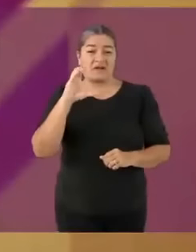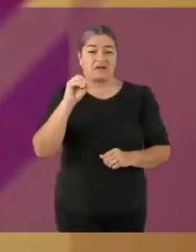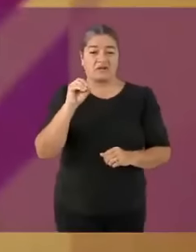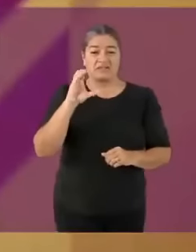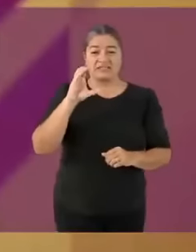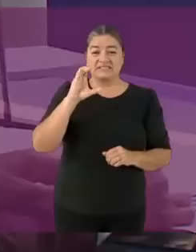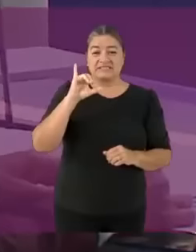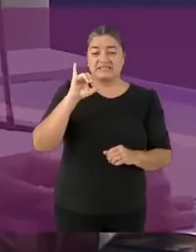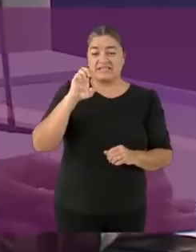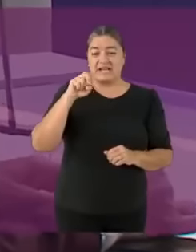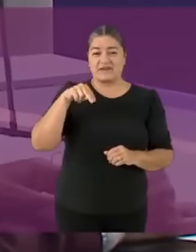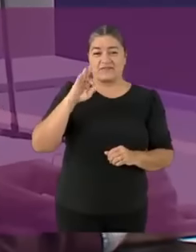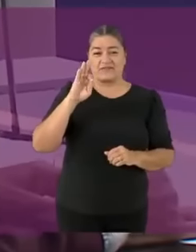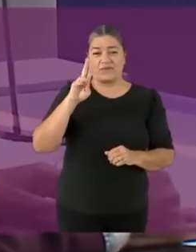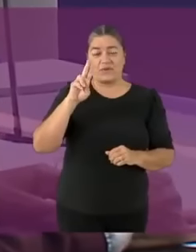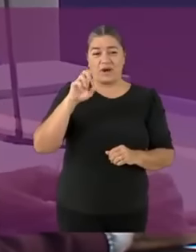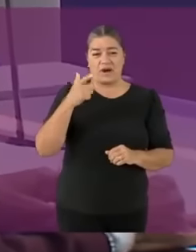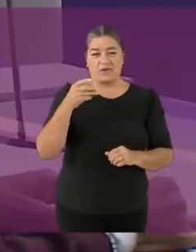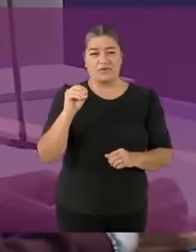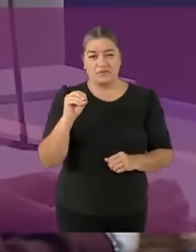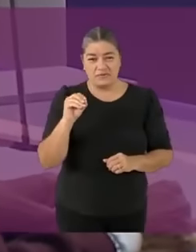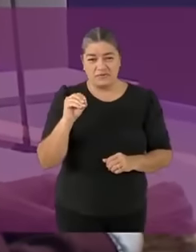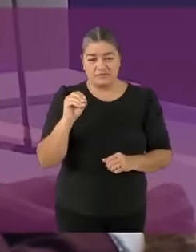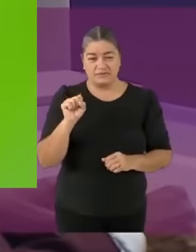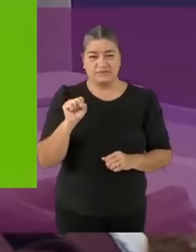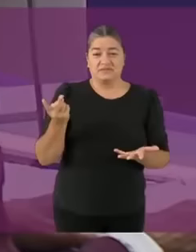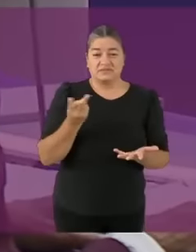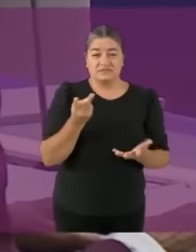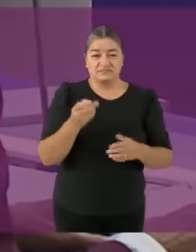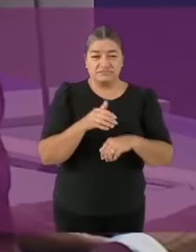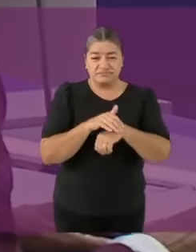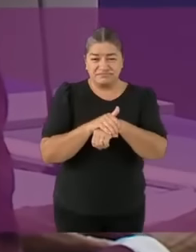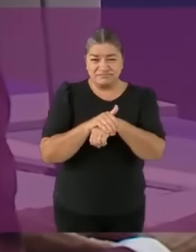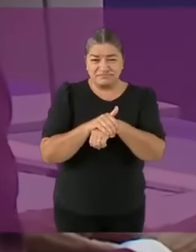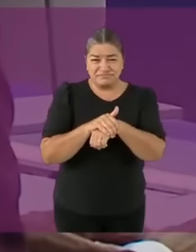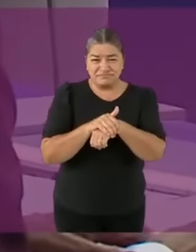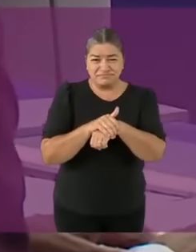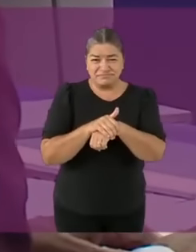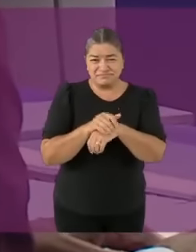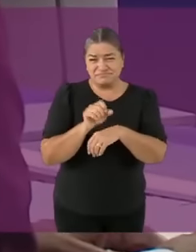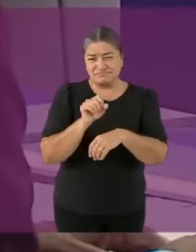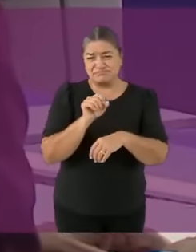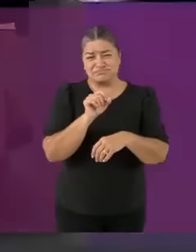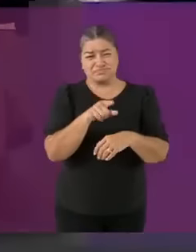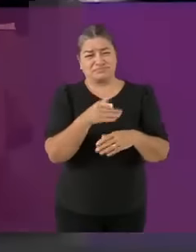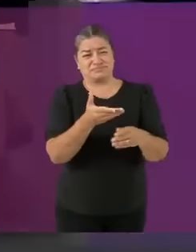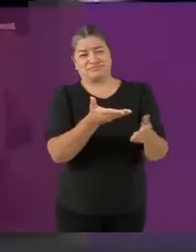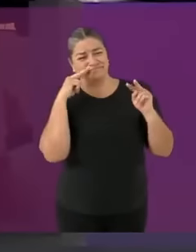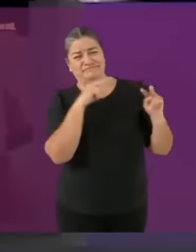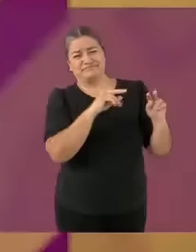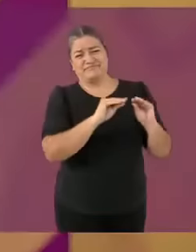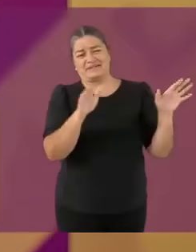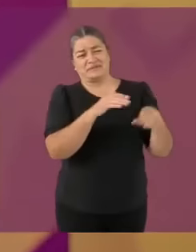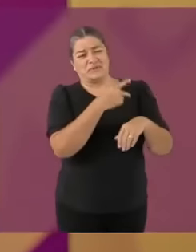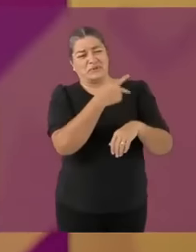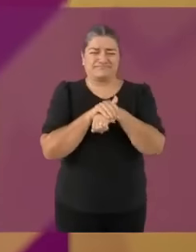Sabe perfectamente por qué han quebrado a Marcelo o como su gran amigo del alma... WillyRex